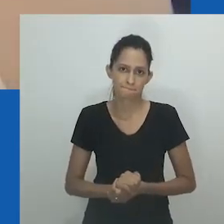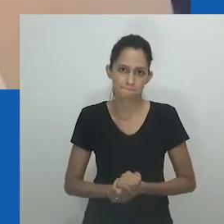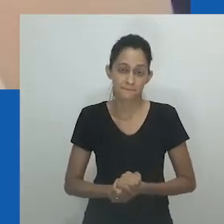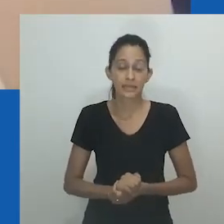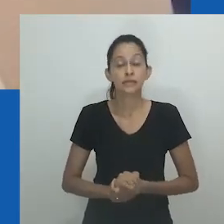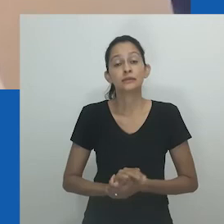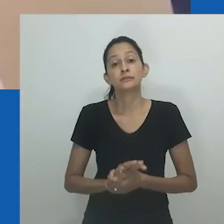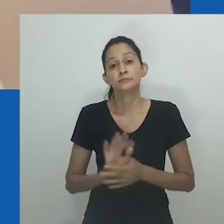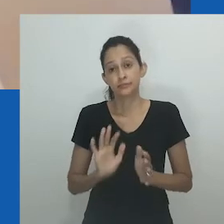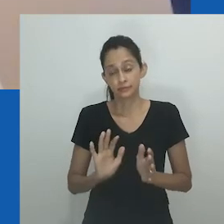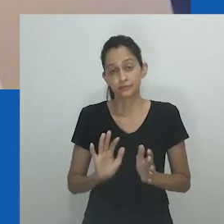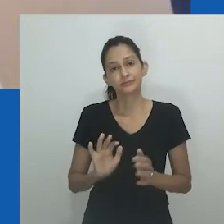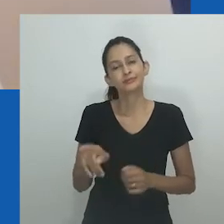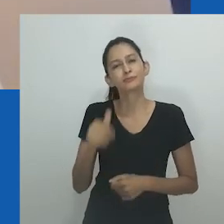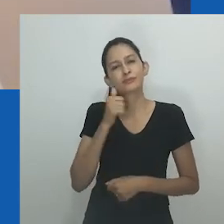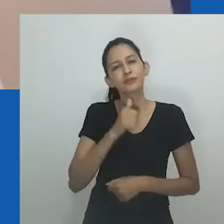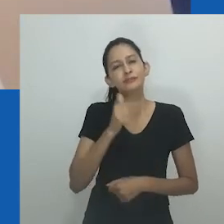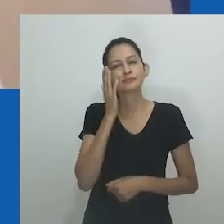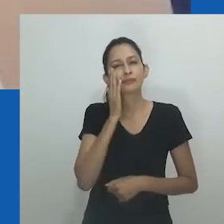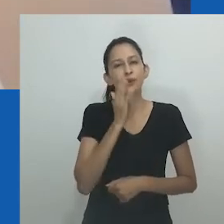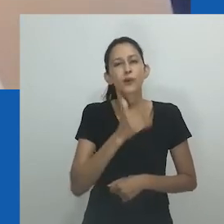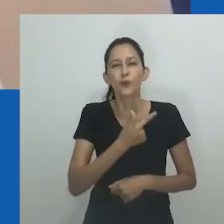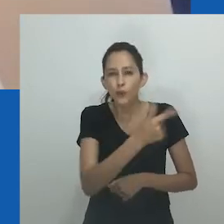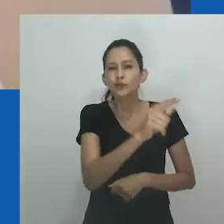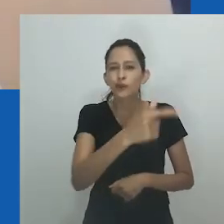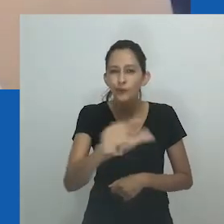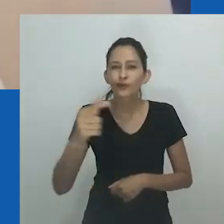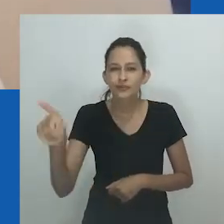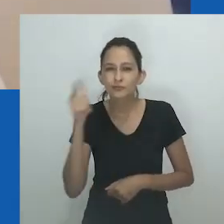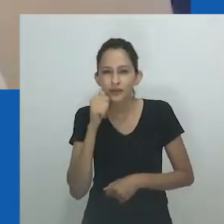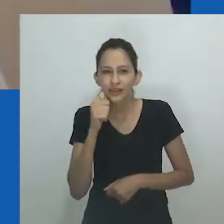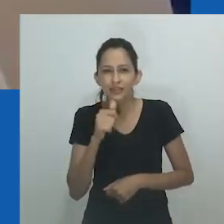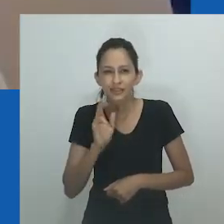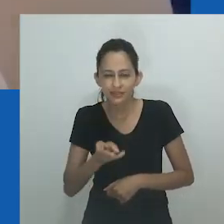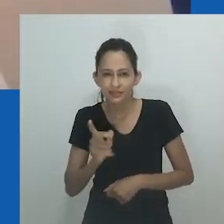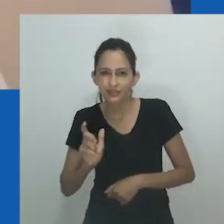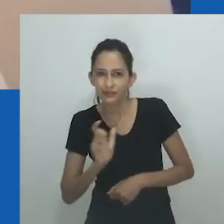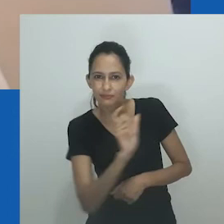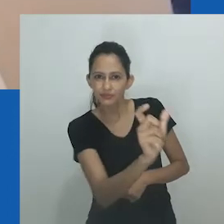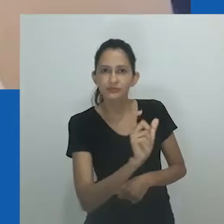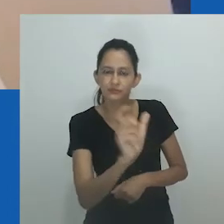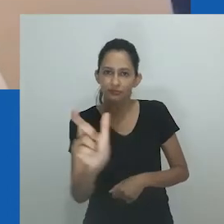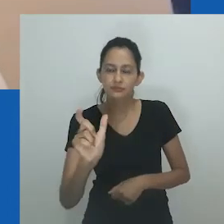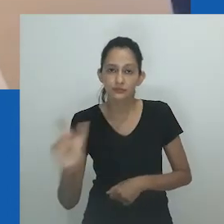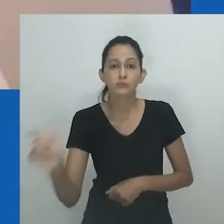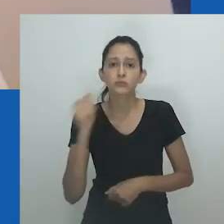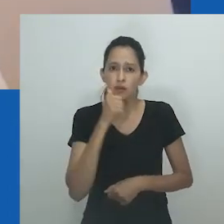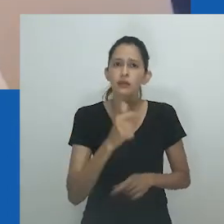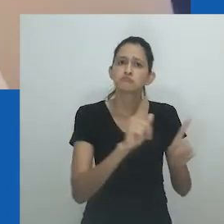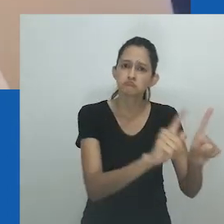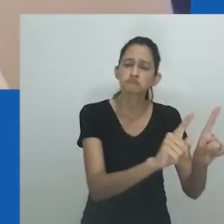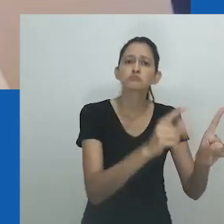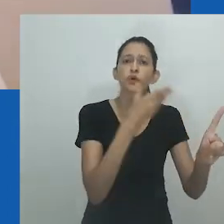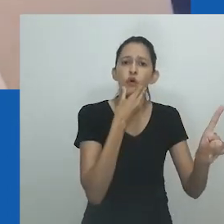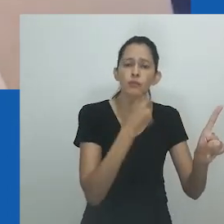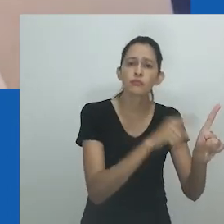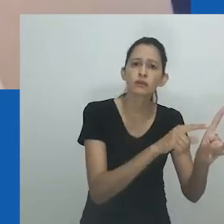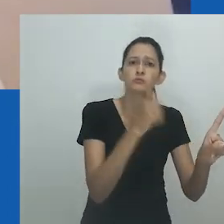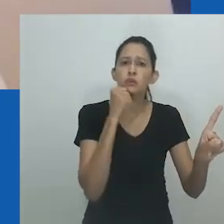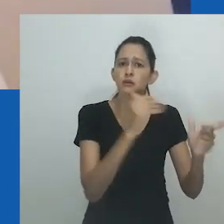participavam de eventos culturais e eram respeitadas no povoado. Assim, o termo a conectou a outras pessoas e a um senso de comunidade.